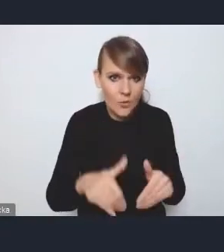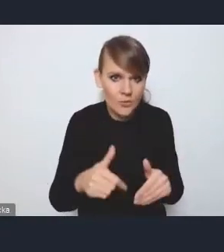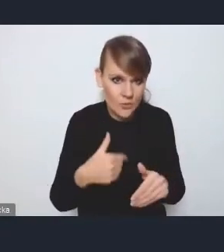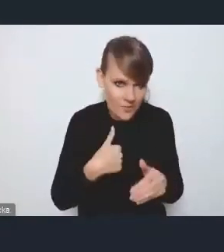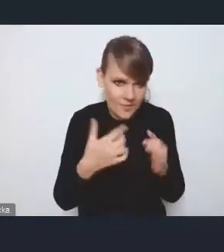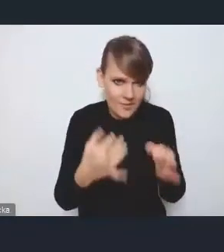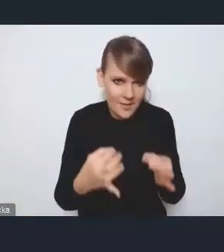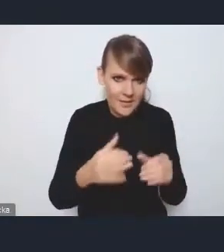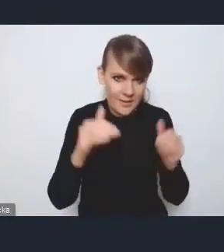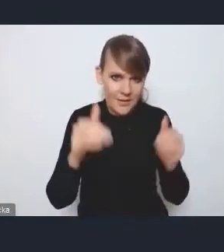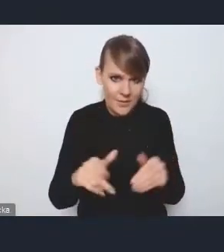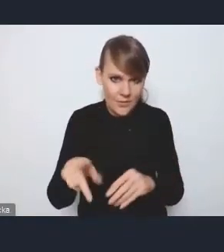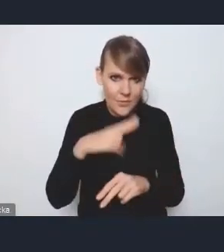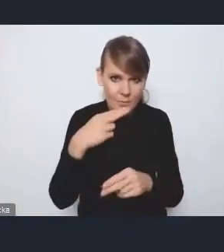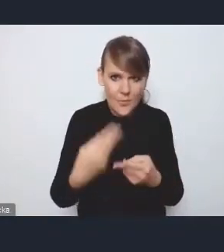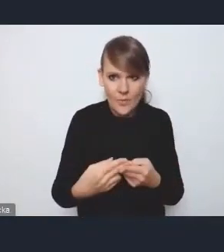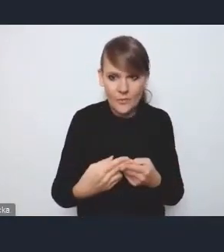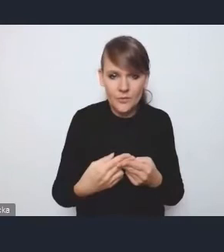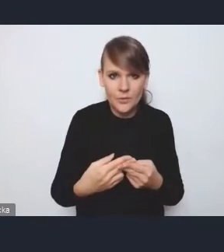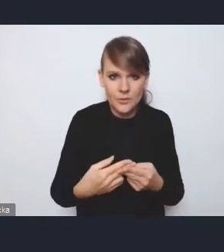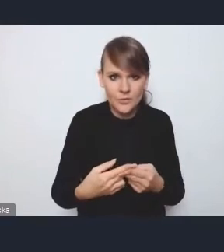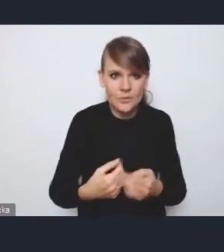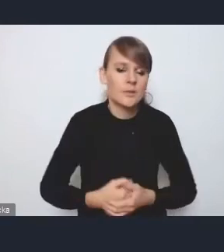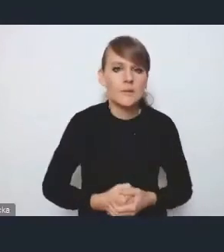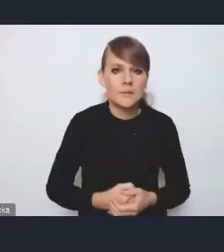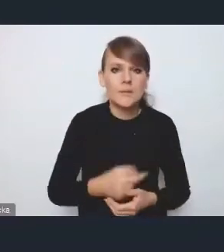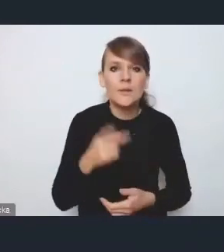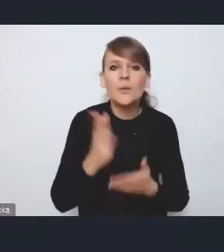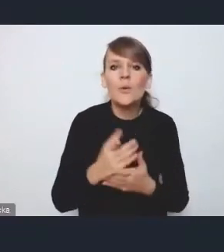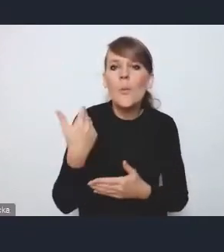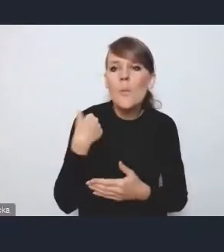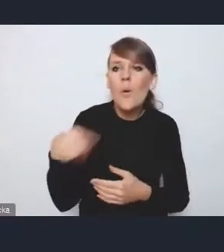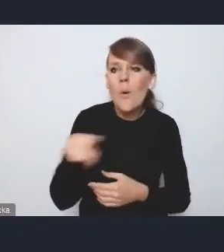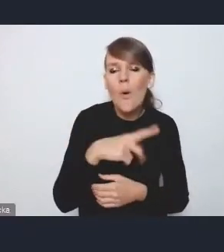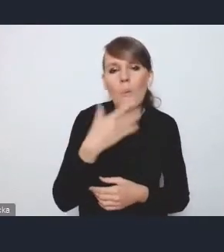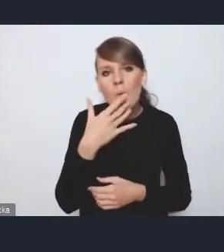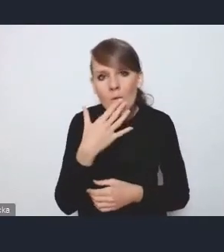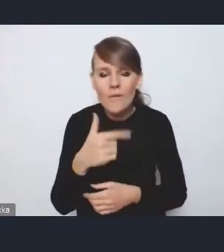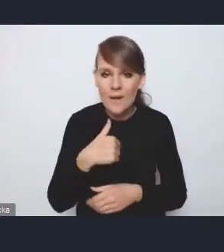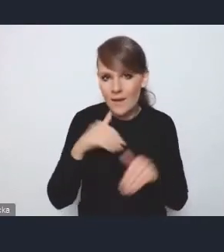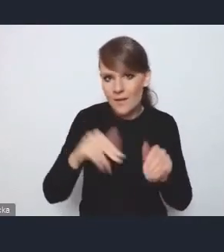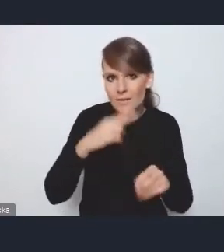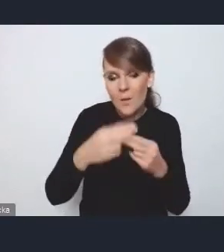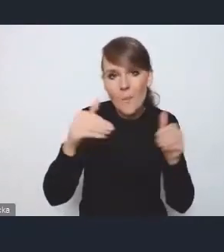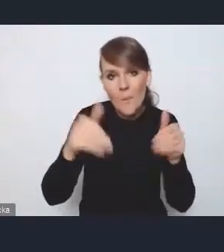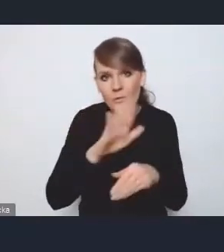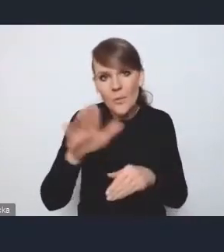do komentarzy, które tutaj padły. Też rozwiewając może też pewne wątpliwości, postaram się.